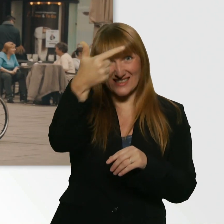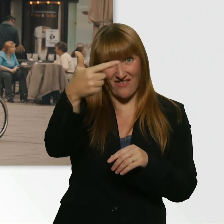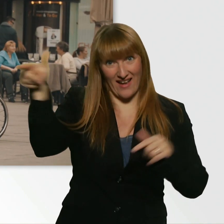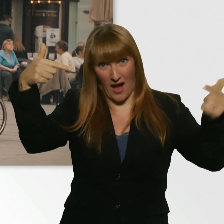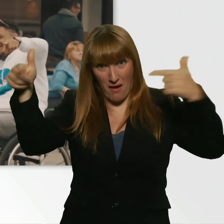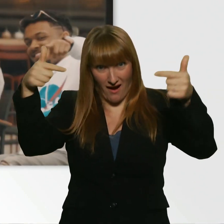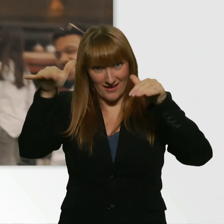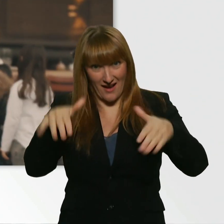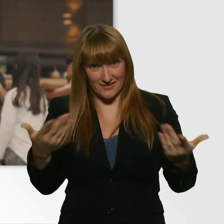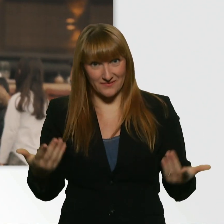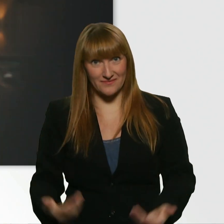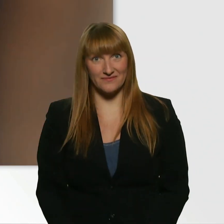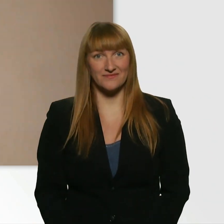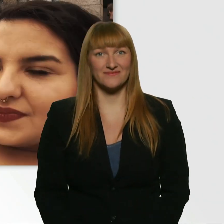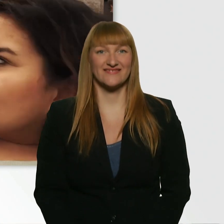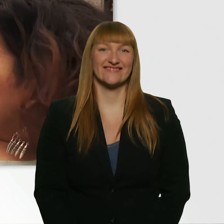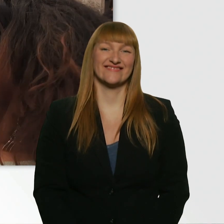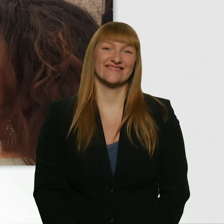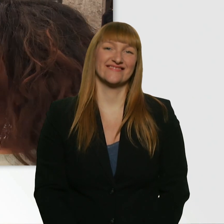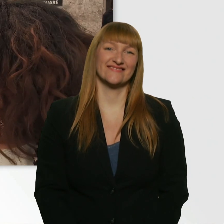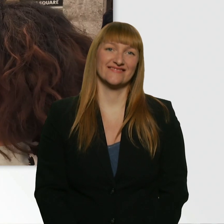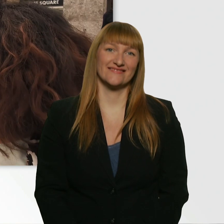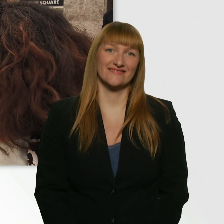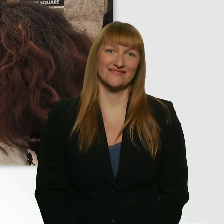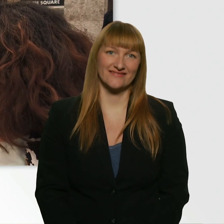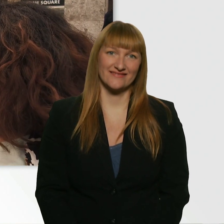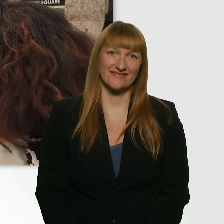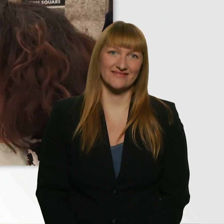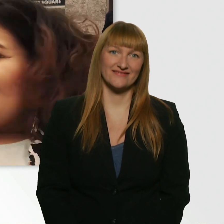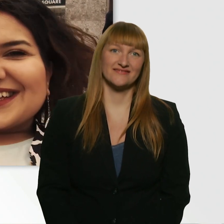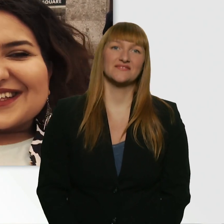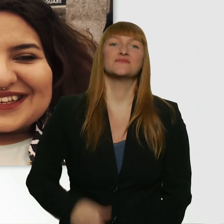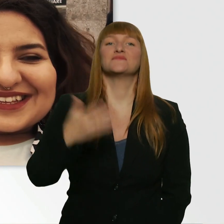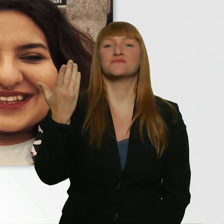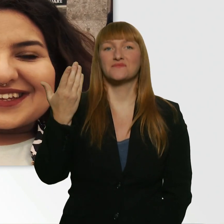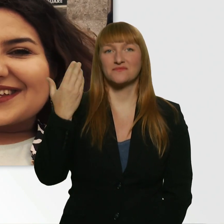Siehst du ihn? Da. Er zeigt grad Peace. Ich hab noch mal versucht, die Tour mit dem Bahnticket zu machen.